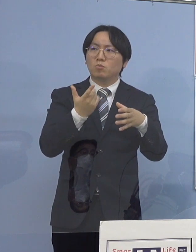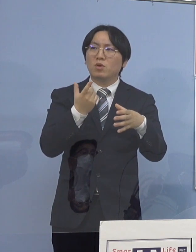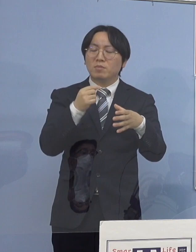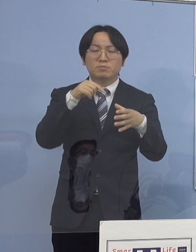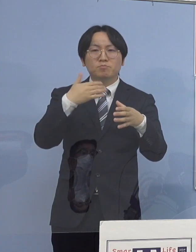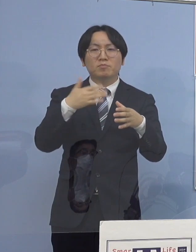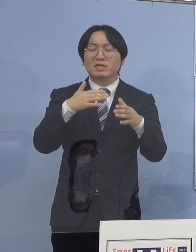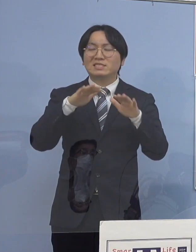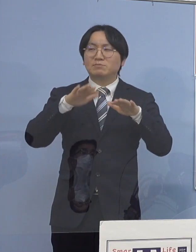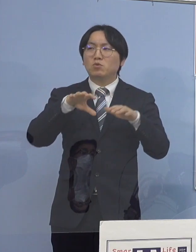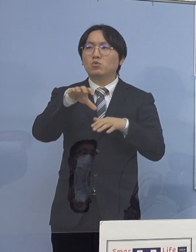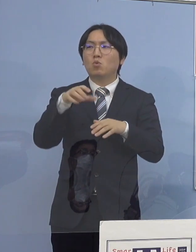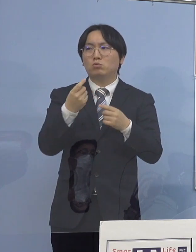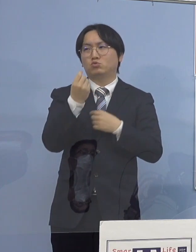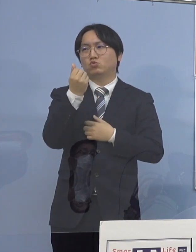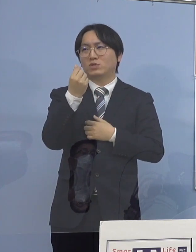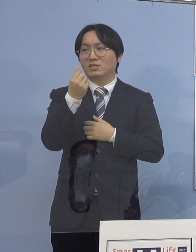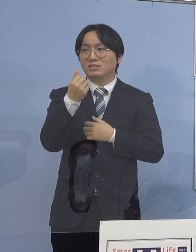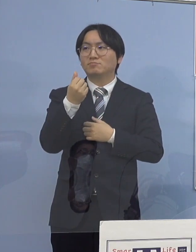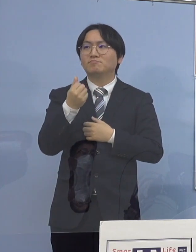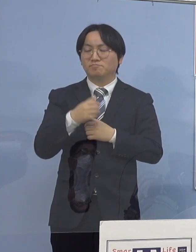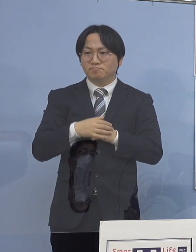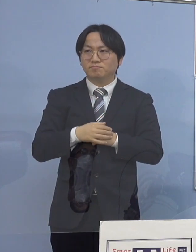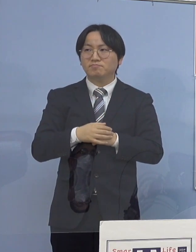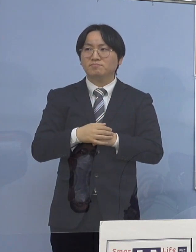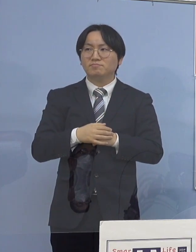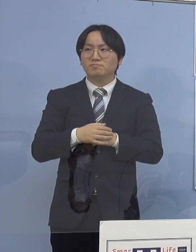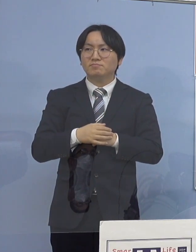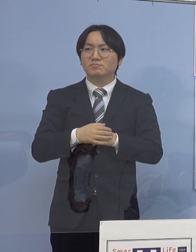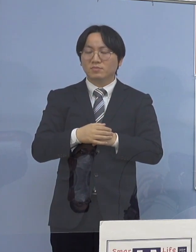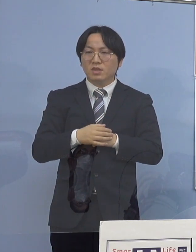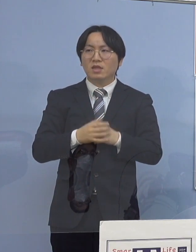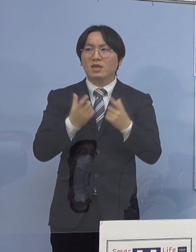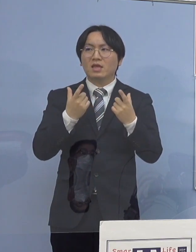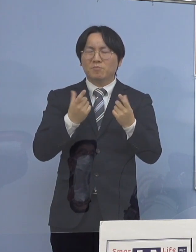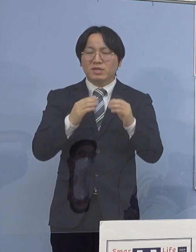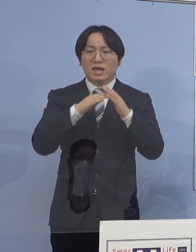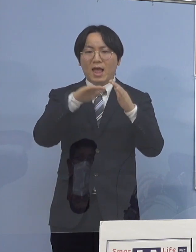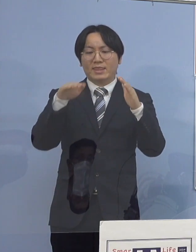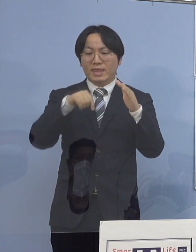それを考えると 家庭内感染が恐ろしいということなんですね